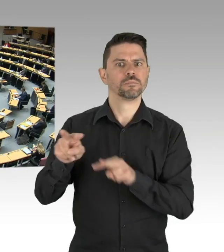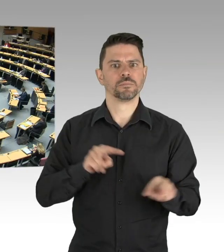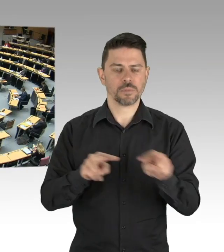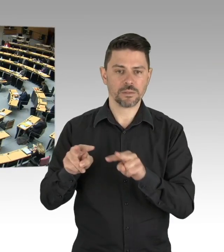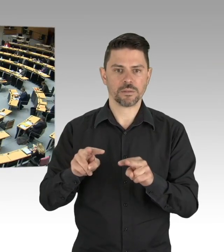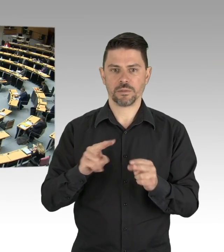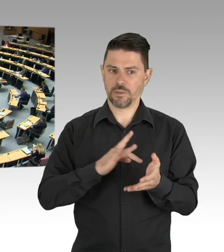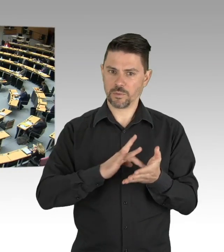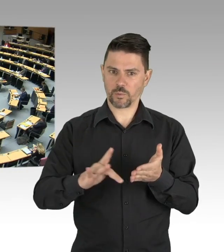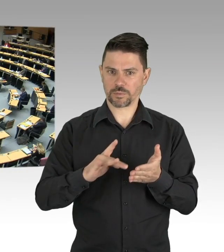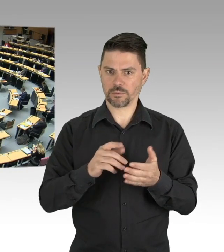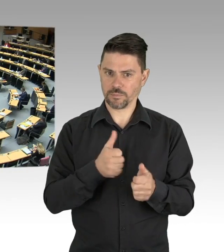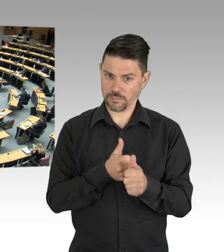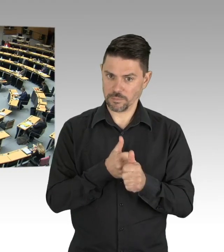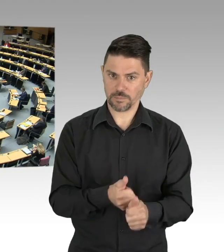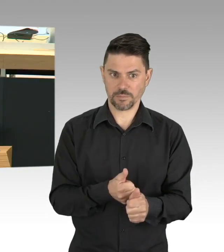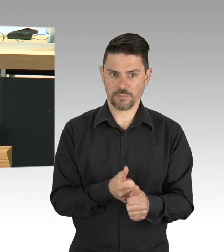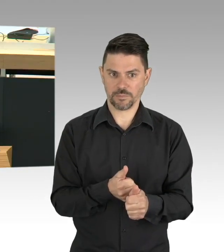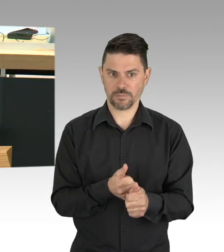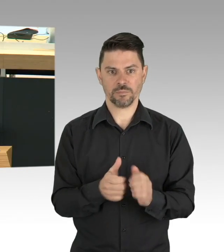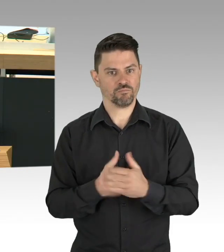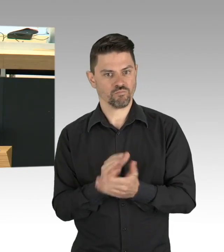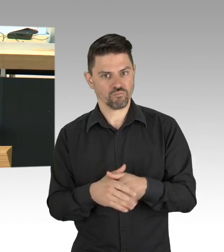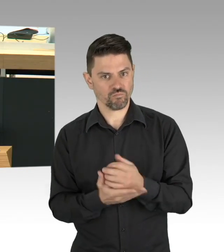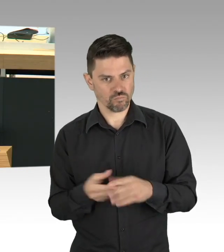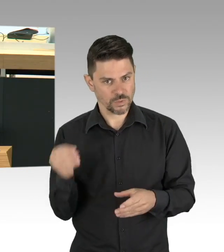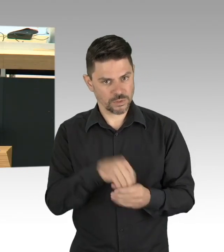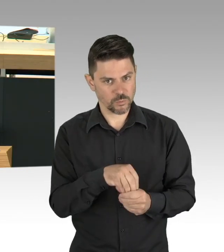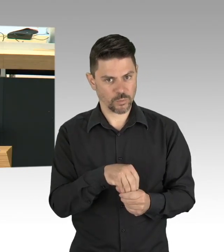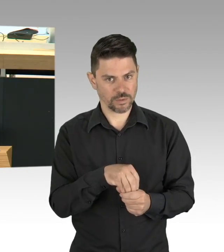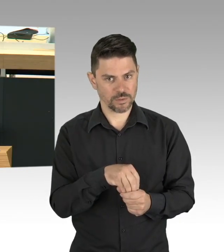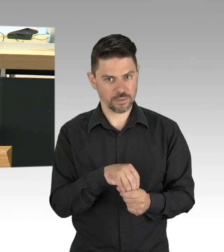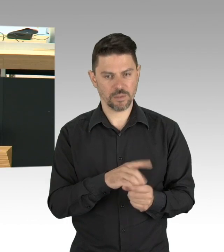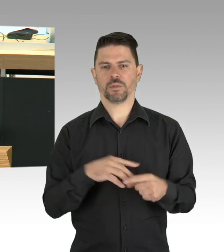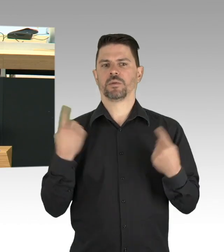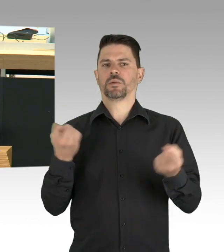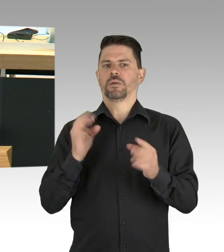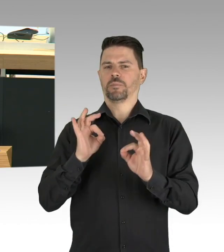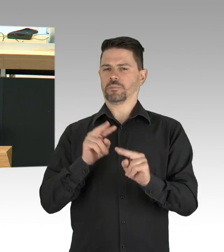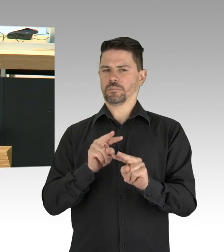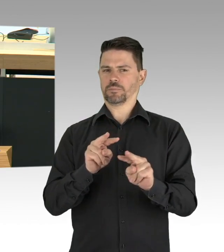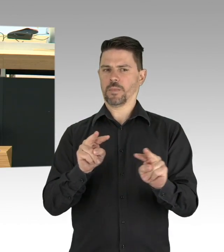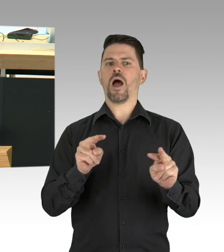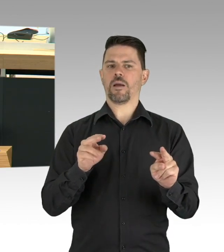heute Angst haben müssen, faktisch vom gesellschaftlichen Leben ausgeschlossen zu werden. Wenn ich einen Artikel lese,